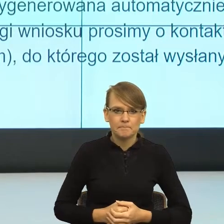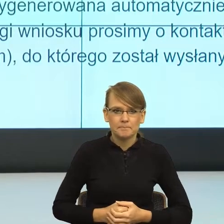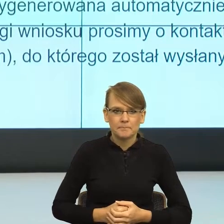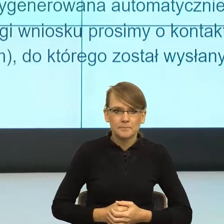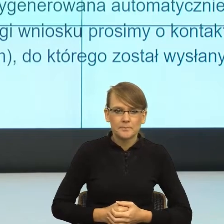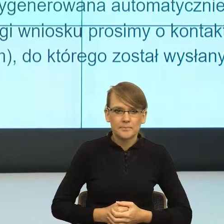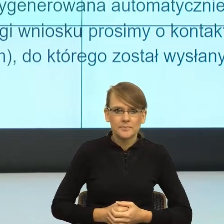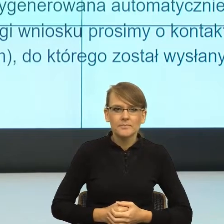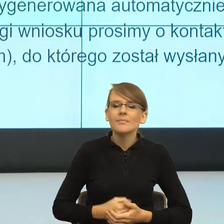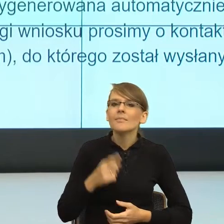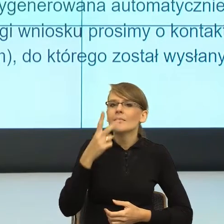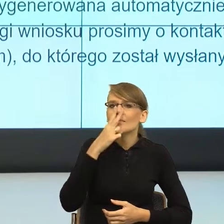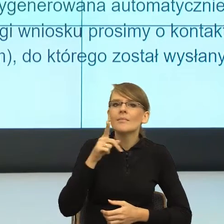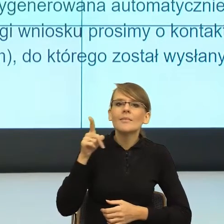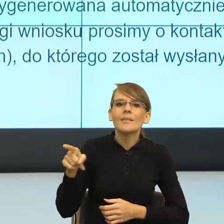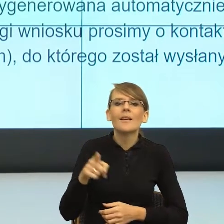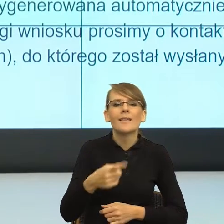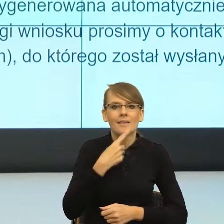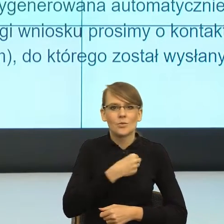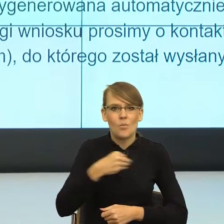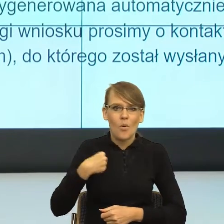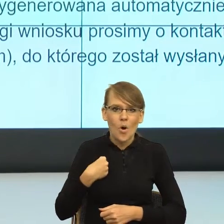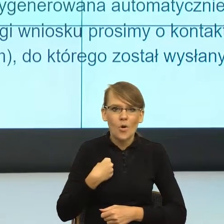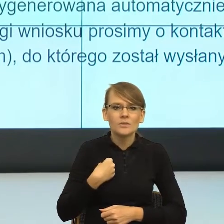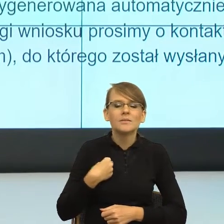Adresatywne formy w polszczyźnie. Bardzo mocno